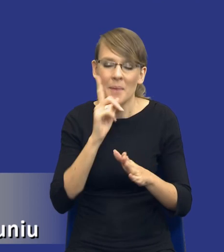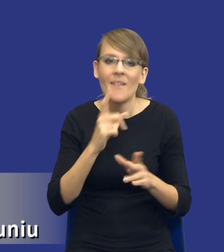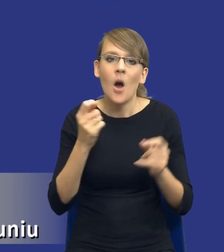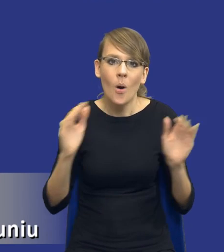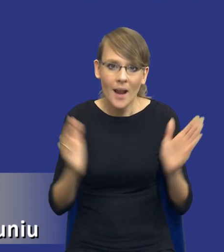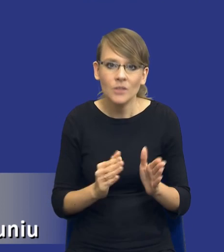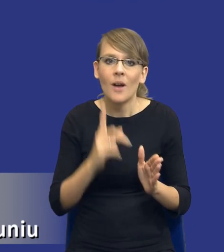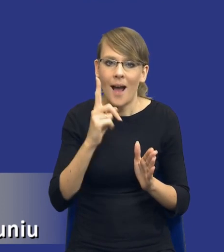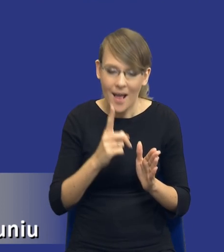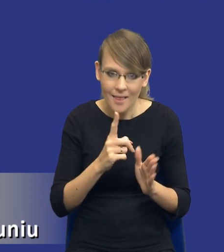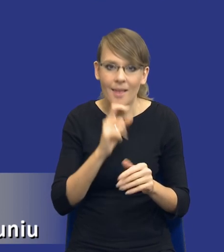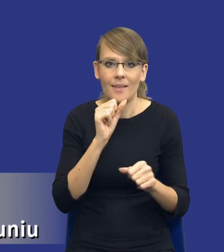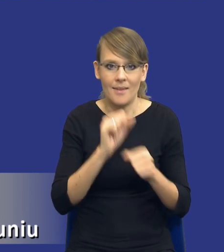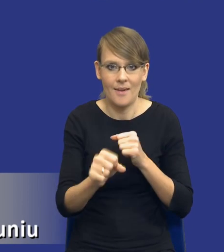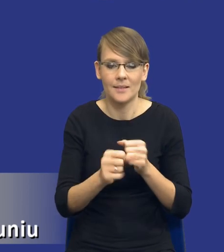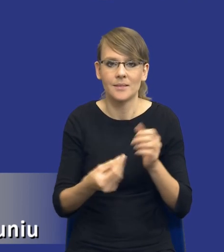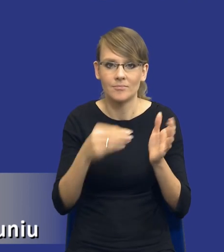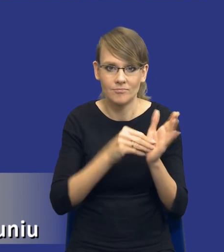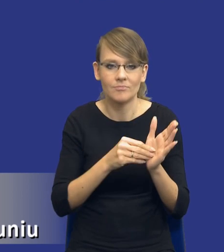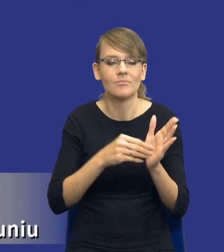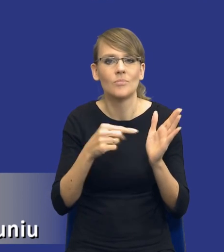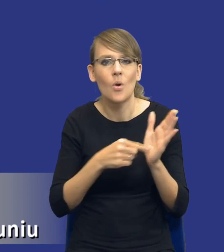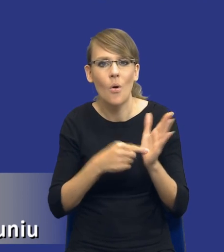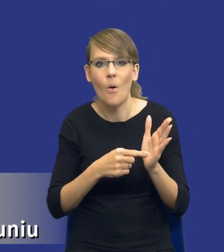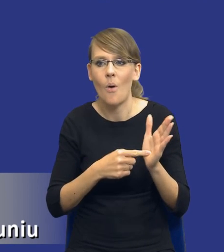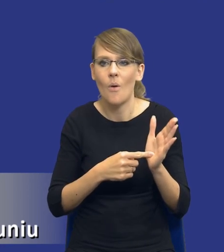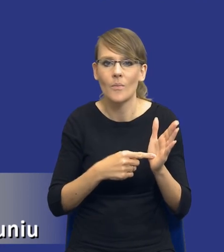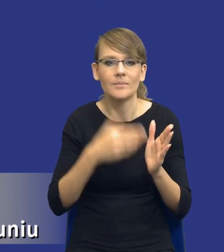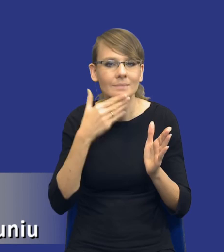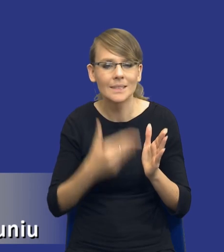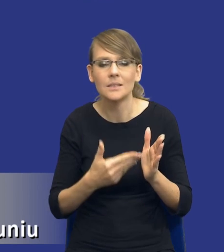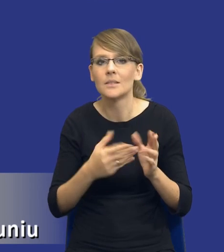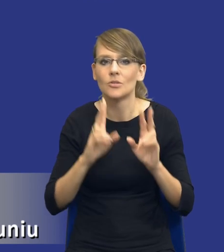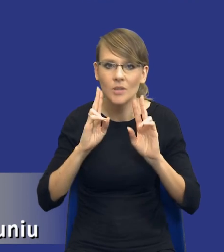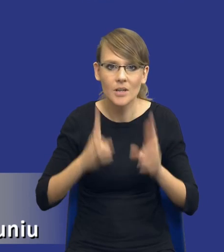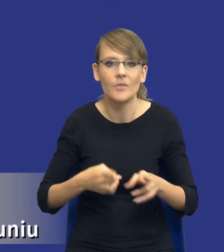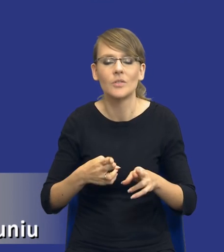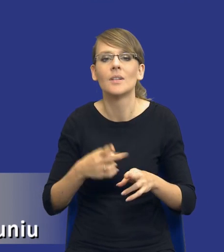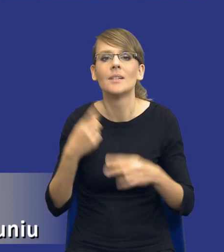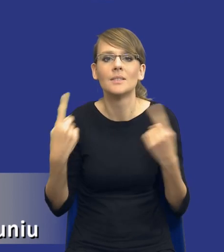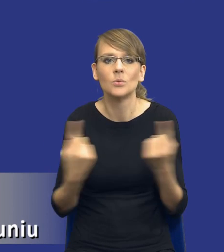instrument, który powoduje, że rzeczywiście w przypadku postępowań o wartości równej